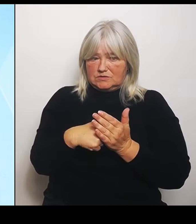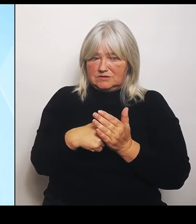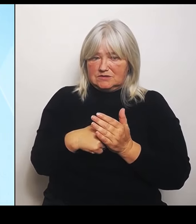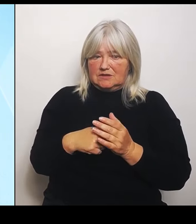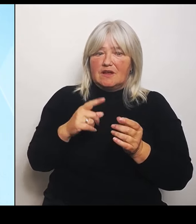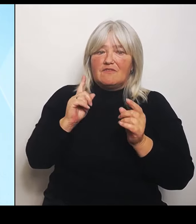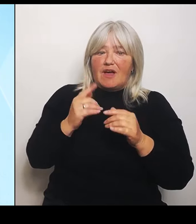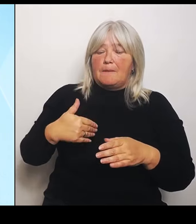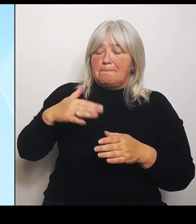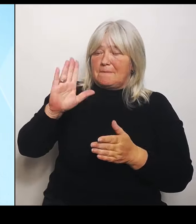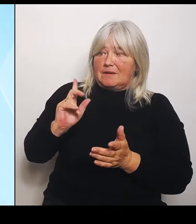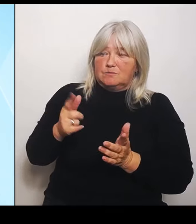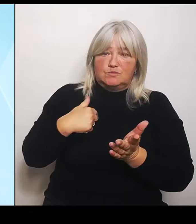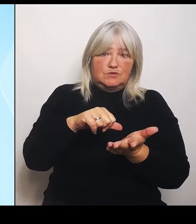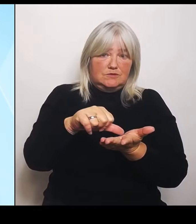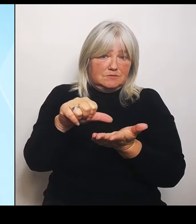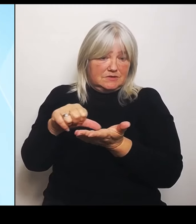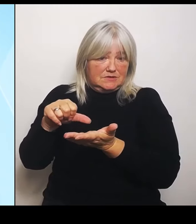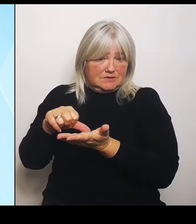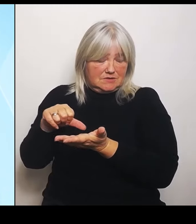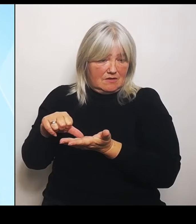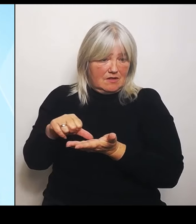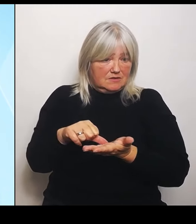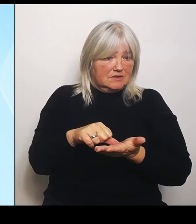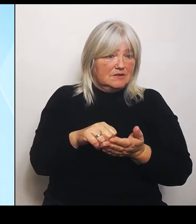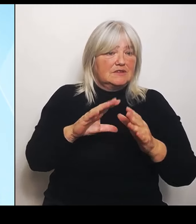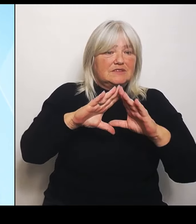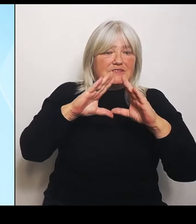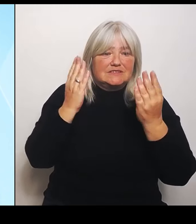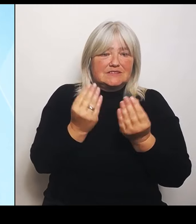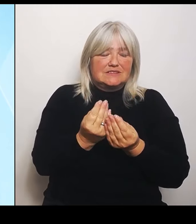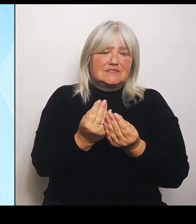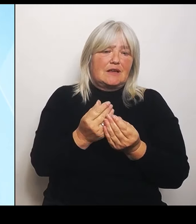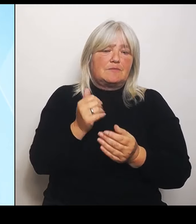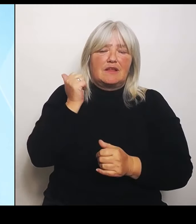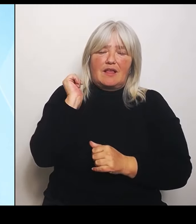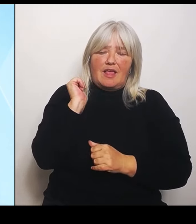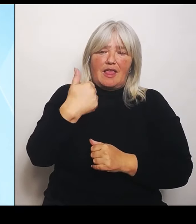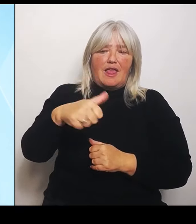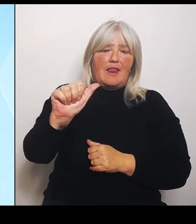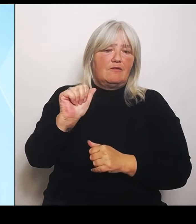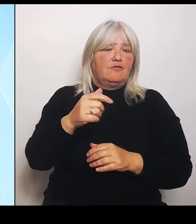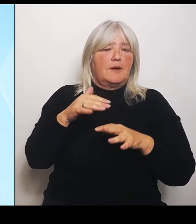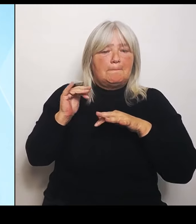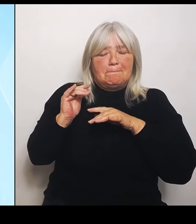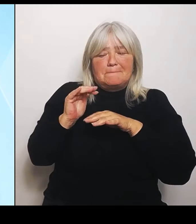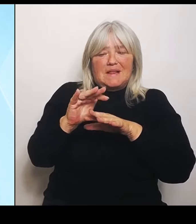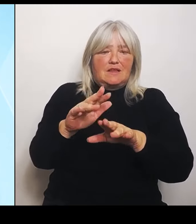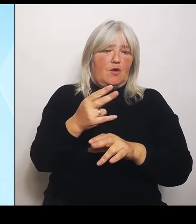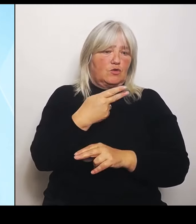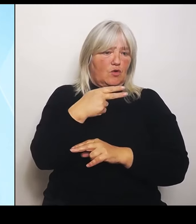der Summe 11 Millionen €. Das heißt, der gesamte Mittelbedarf für Schäden im Bereich der Landwirtschaft